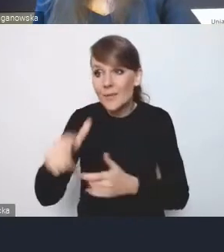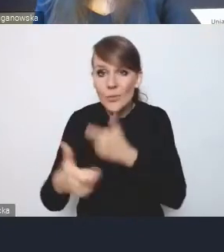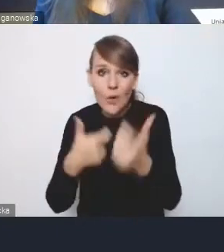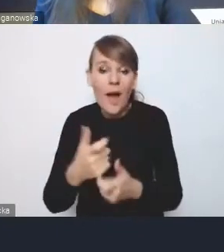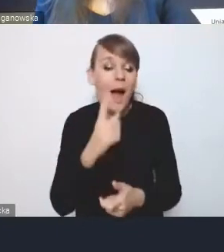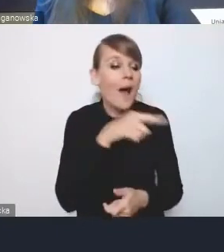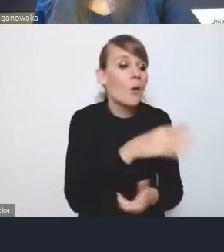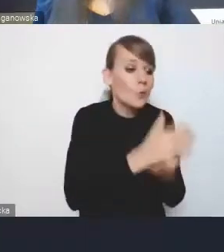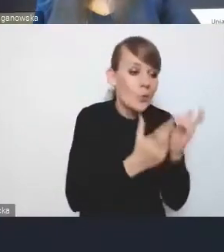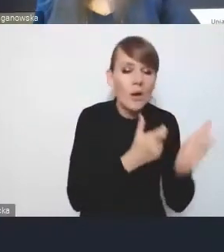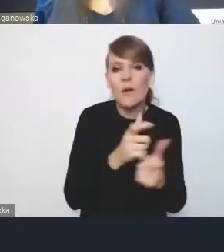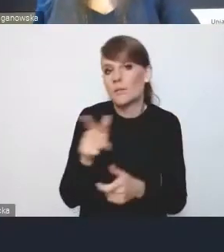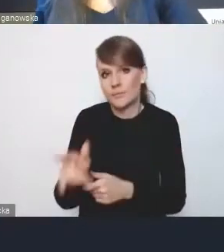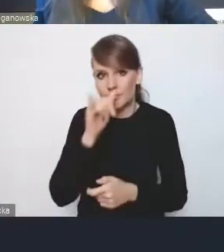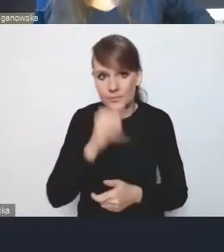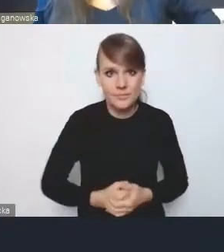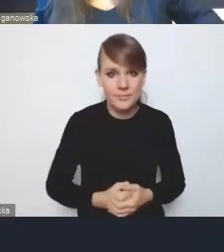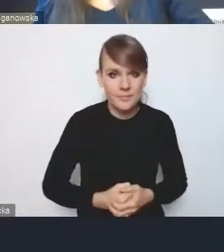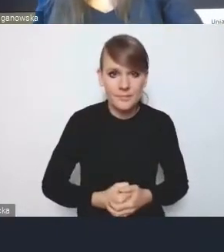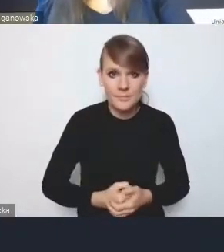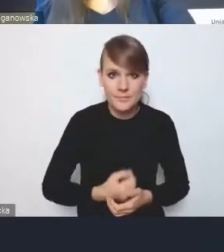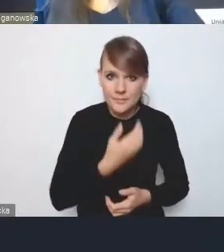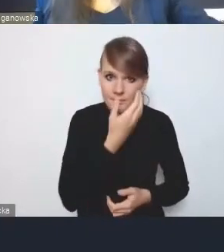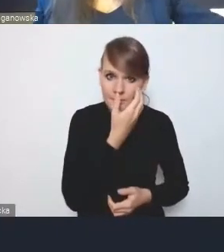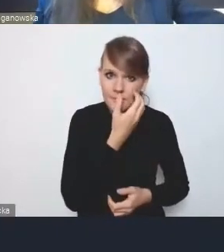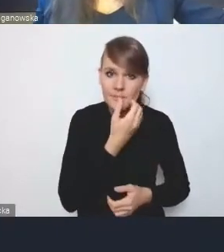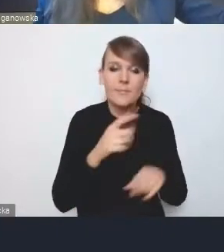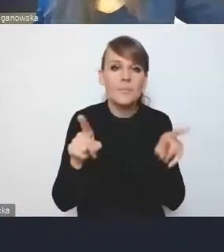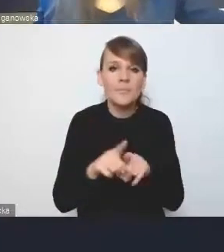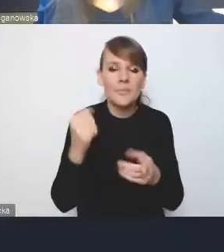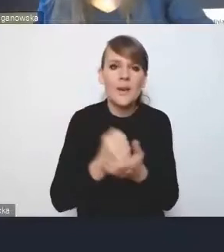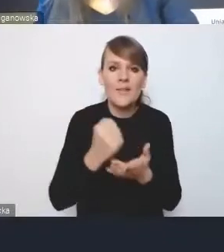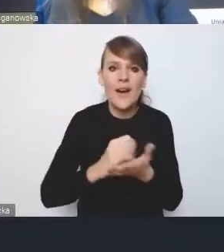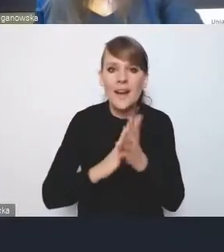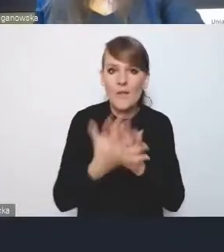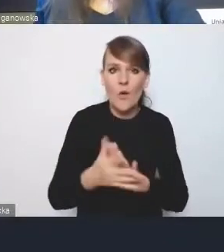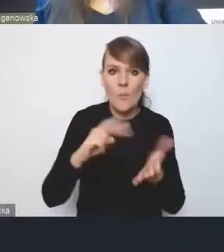I tutaj chociażby właśnie kwestia reformy planowania, a zapowiedzianej przez Ministerstwo prac